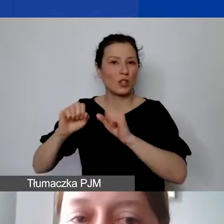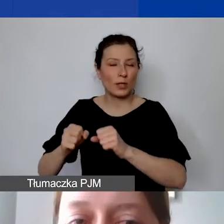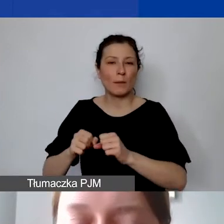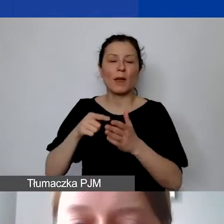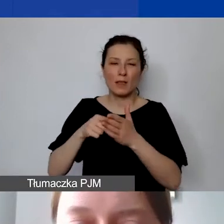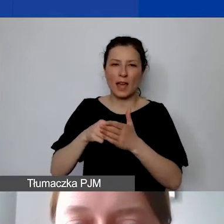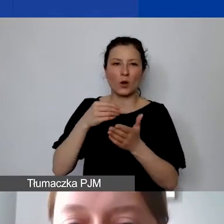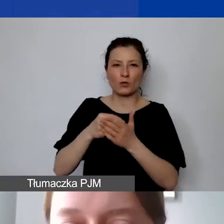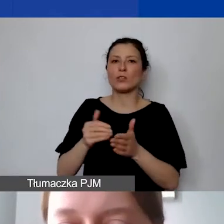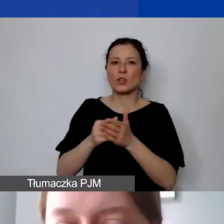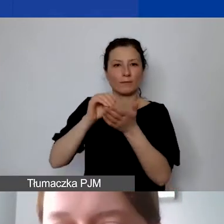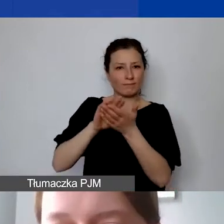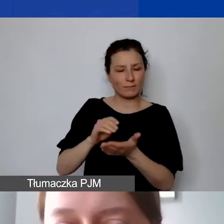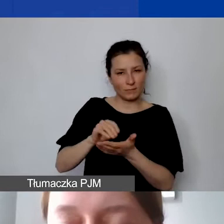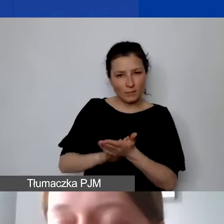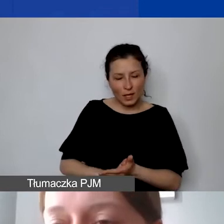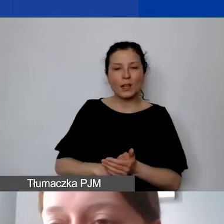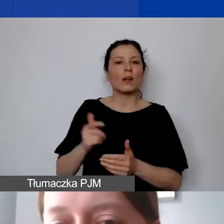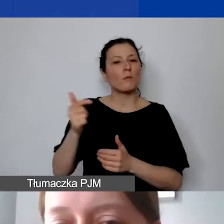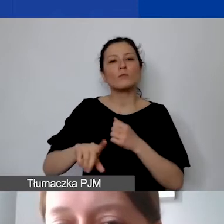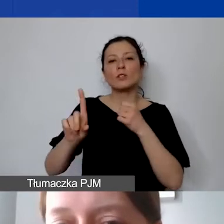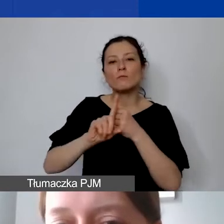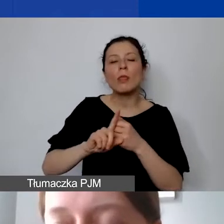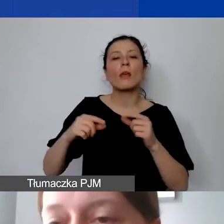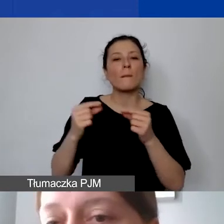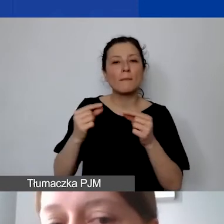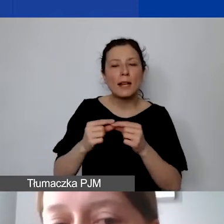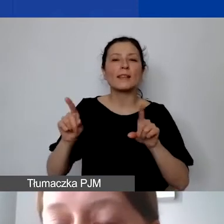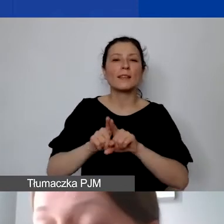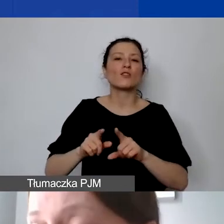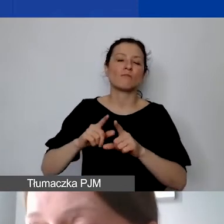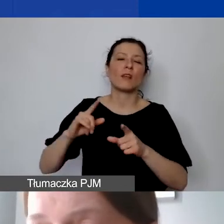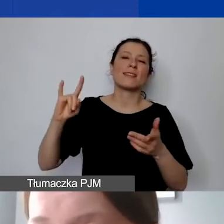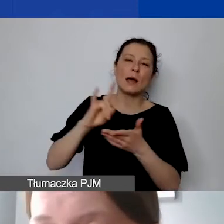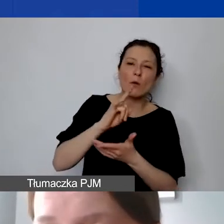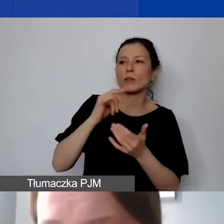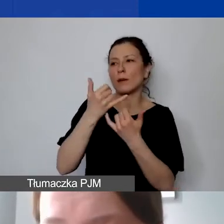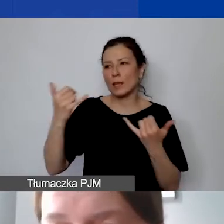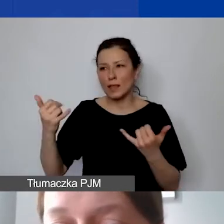posiadać fakturę, bilet, kartę pokładową albo nawet notatki ze spotkania